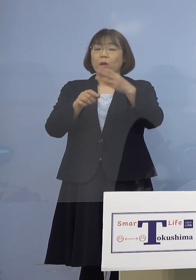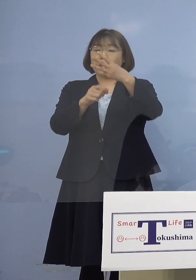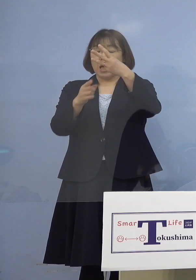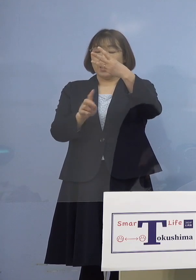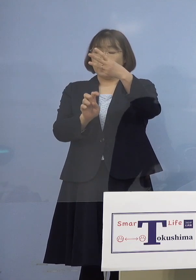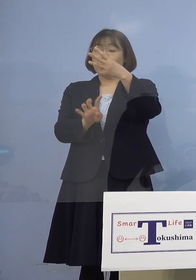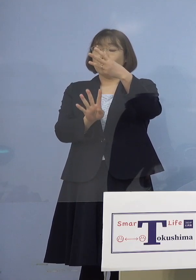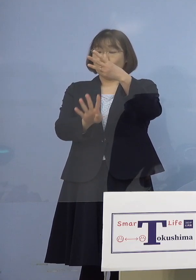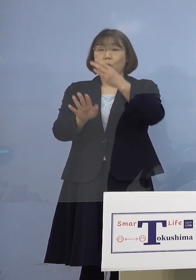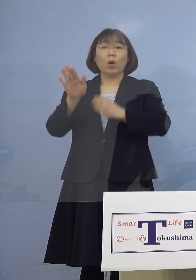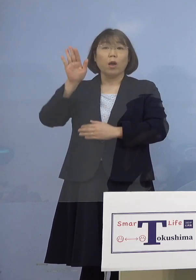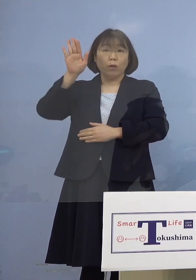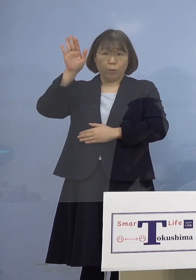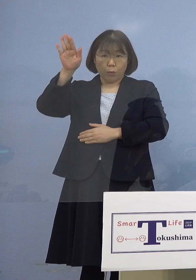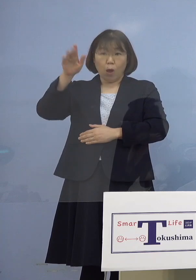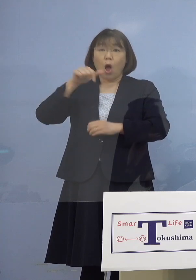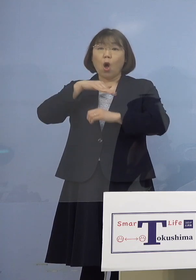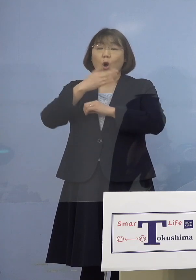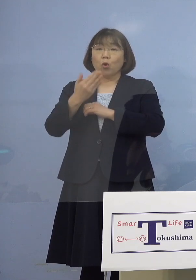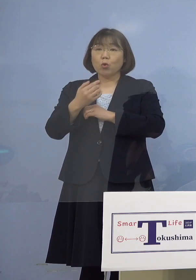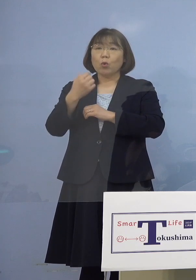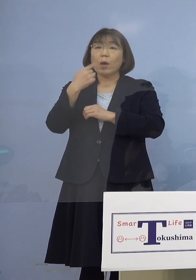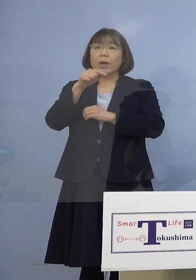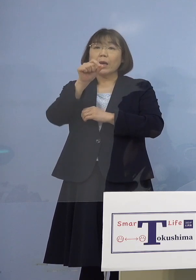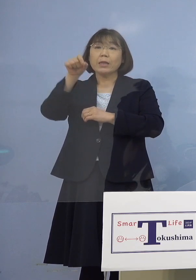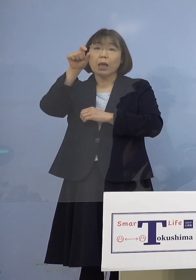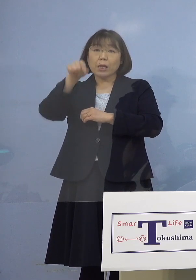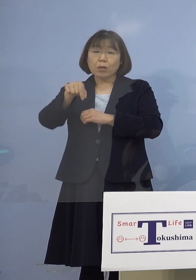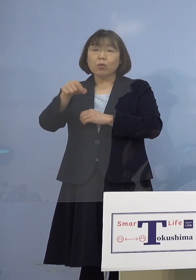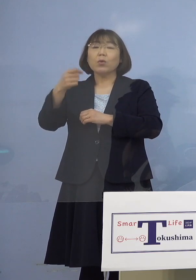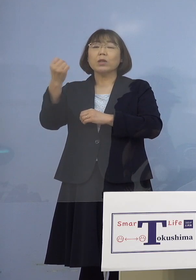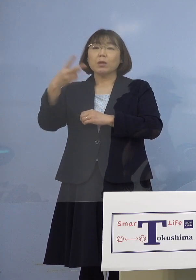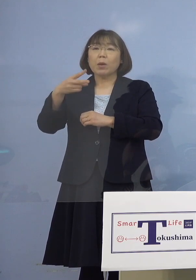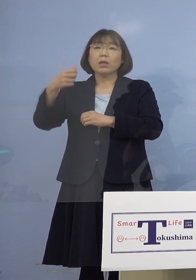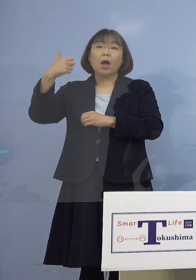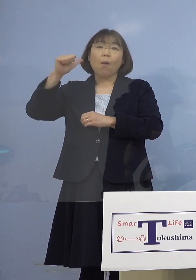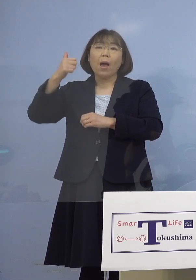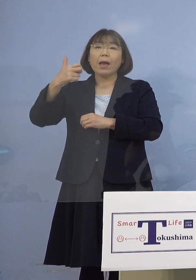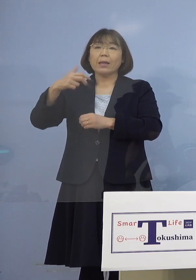その後、徳島赤十字病院 あるいは阿南医療センター